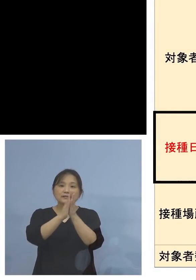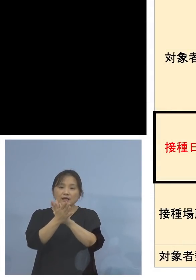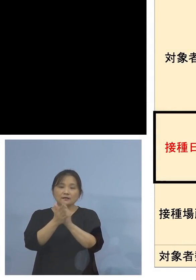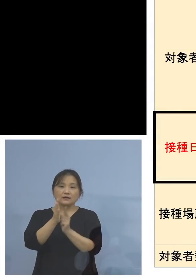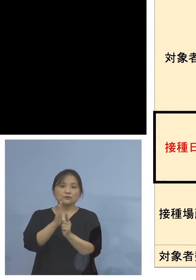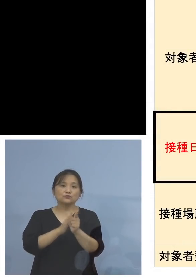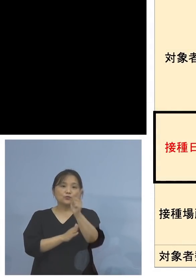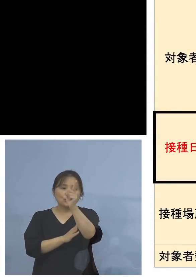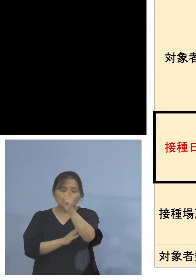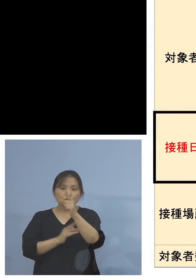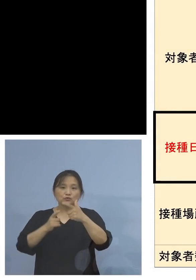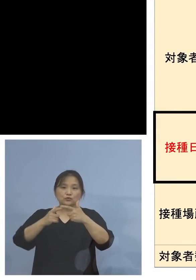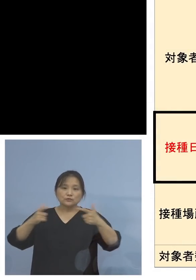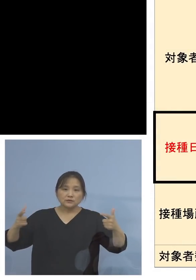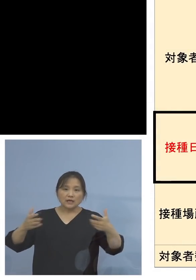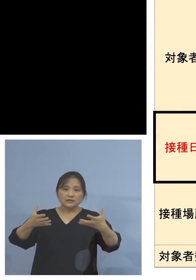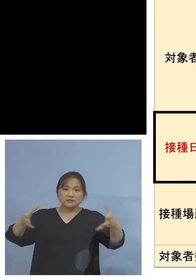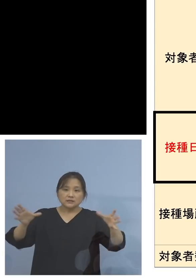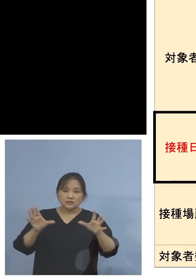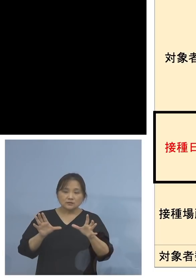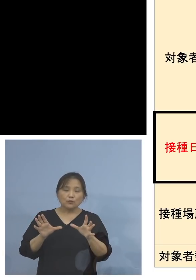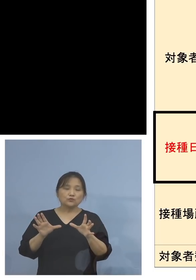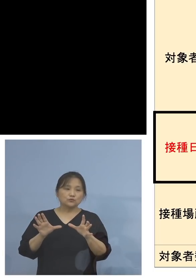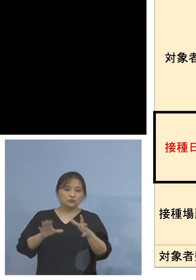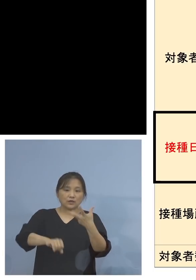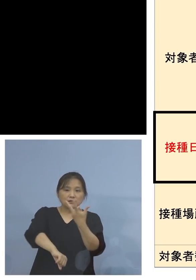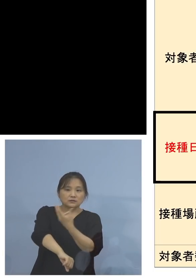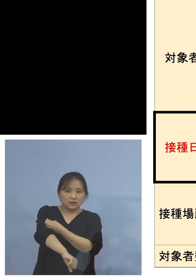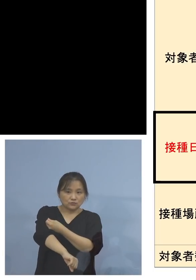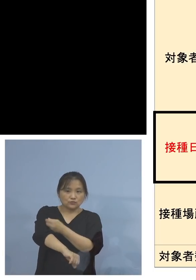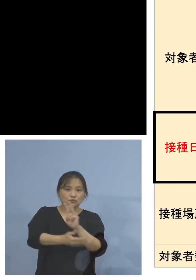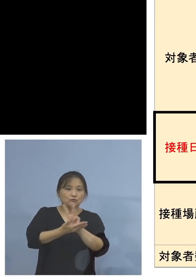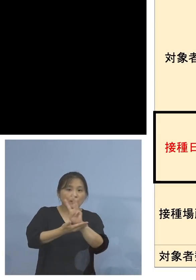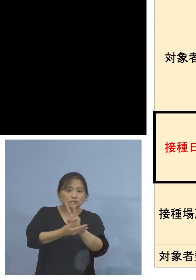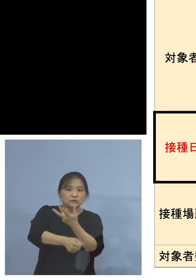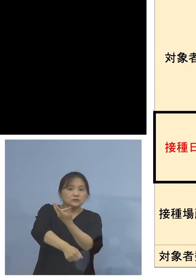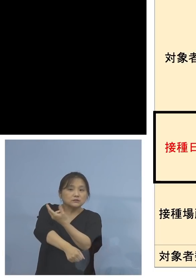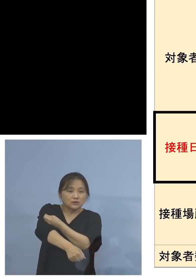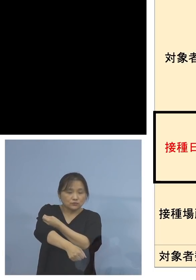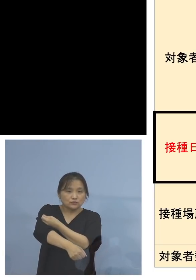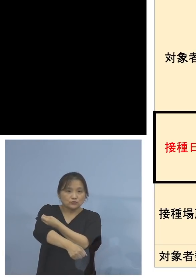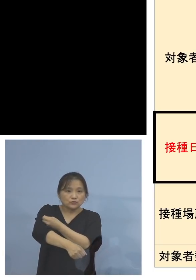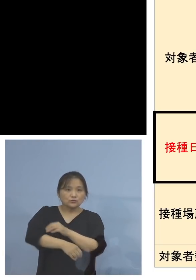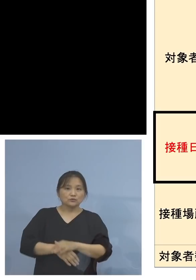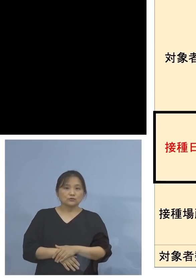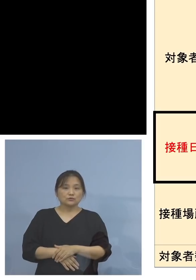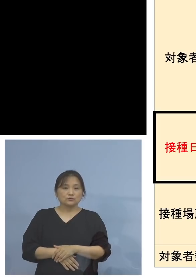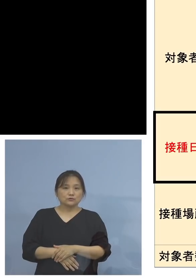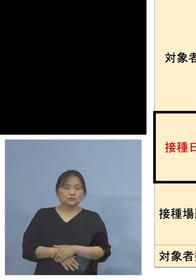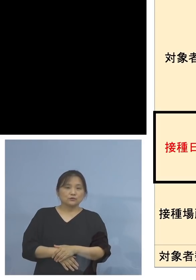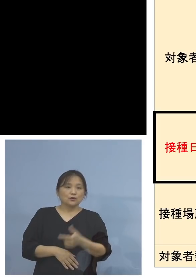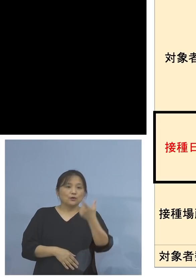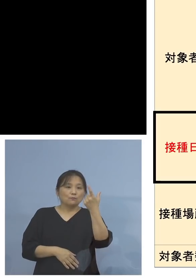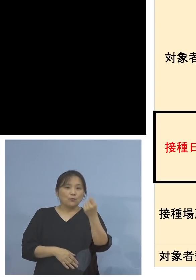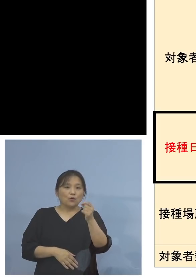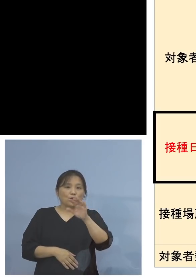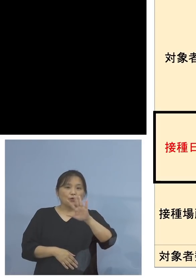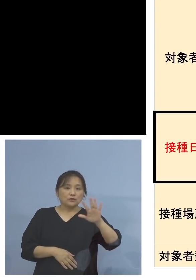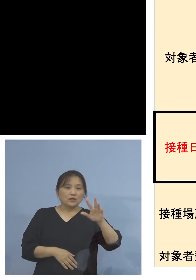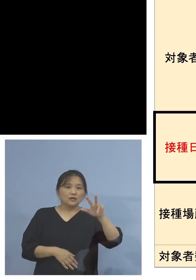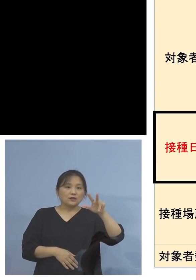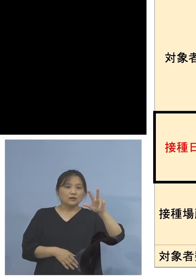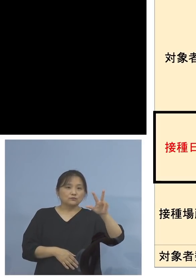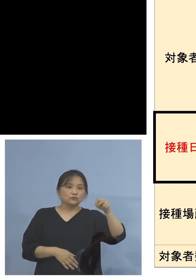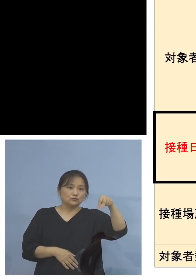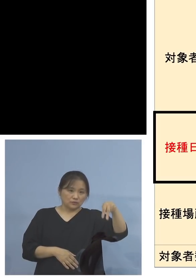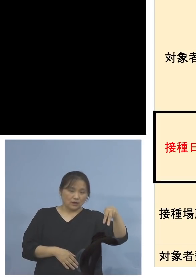いわゆる大規模集団接種、ワクチン接種 武田モデルナのものと、アストラゼネカ社製の